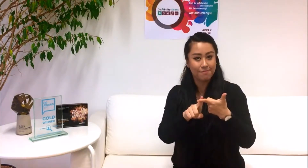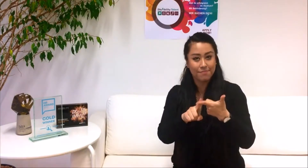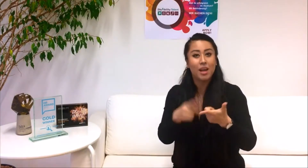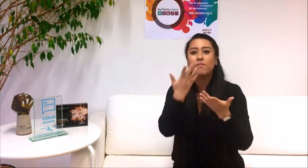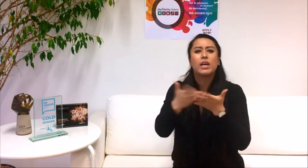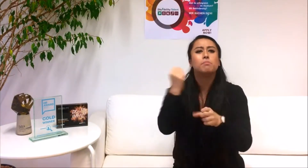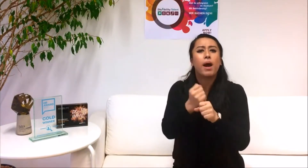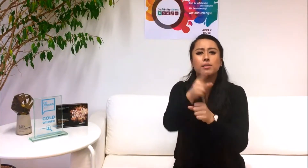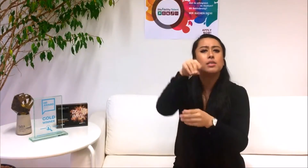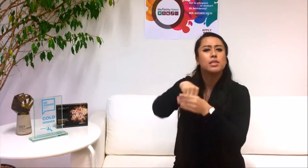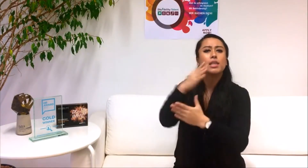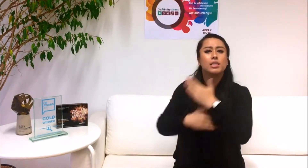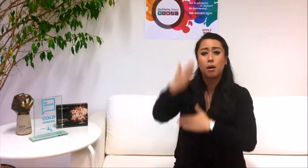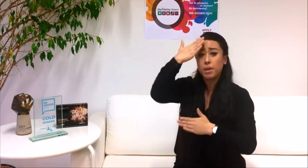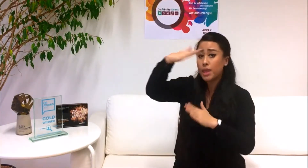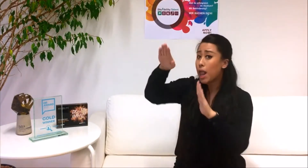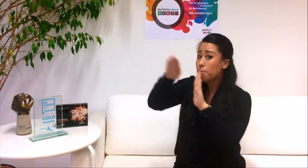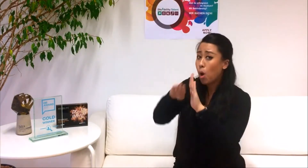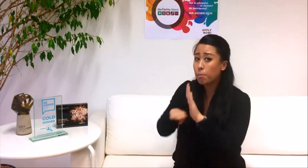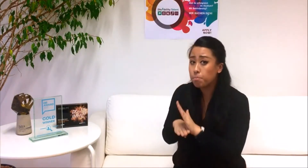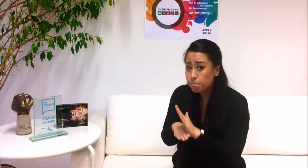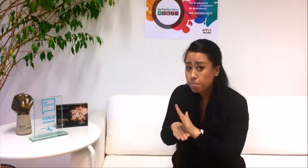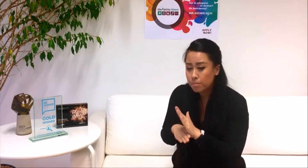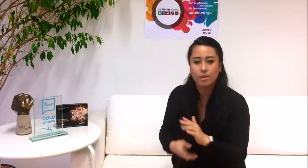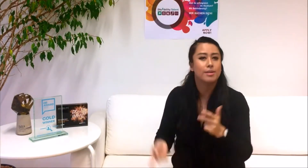2. Was macht dich zum DisAbility Talent?